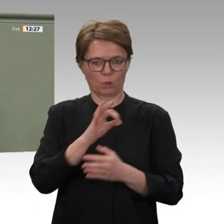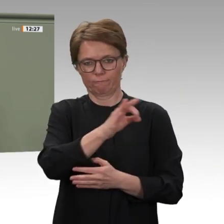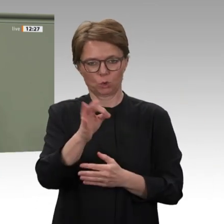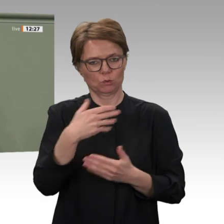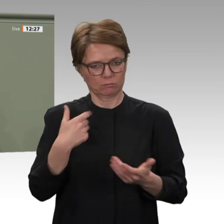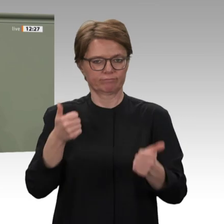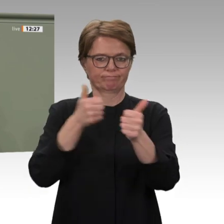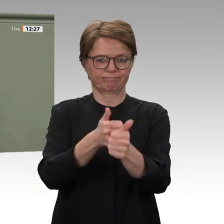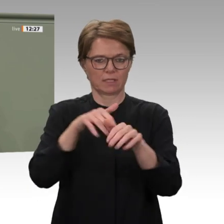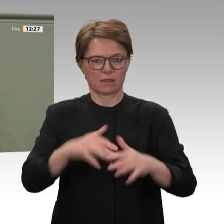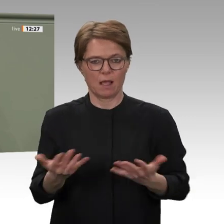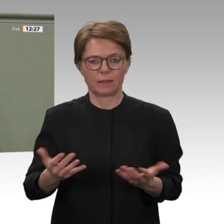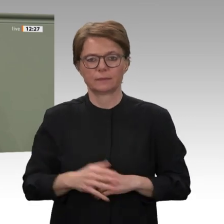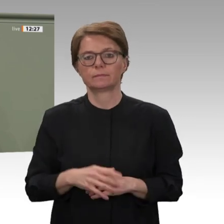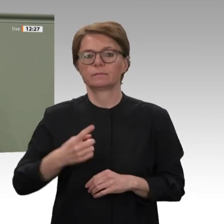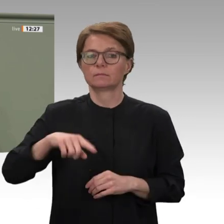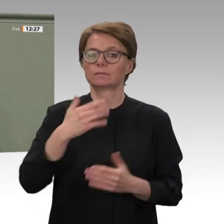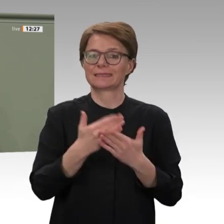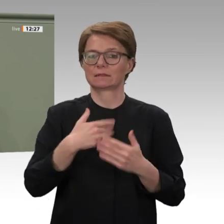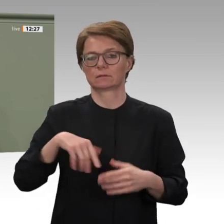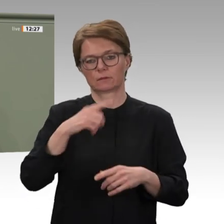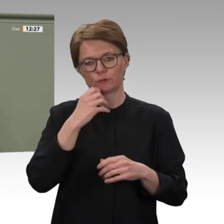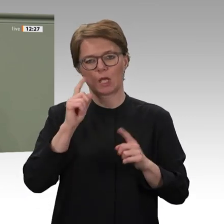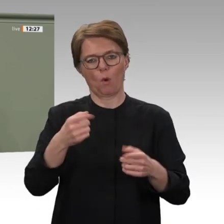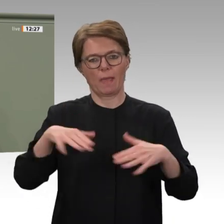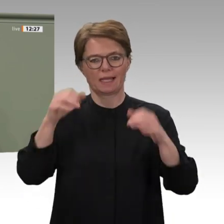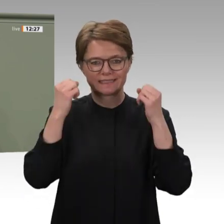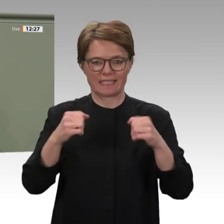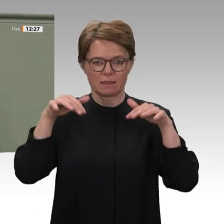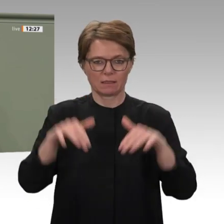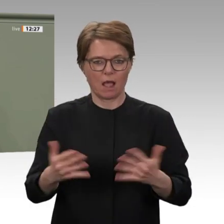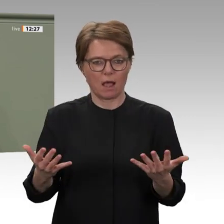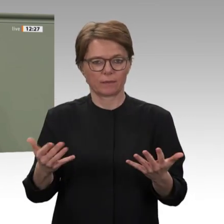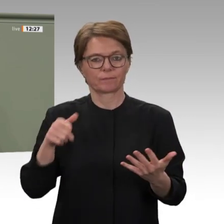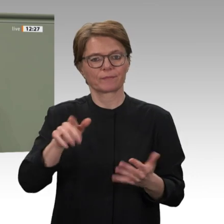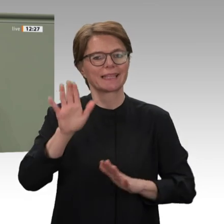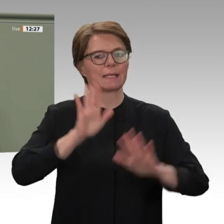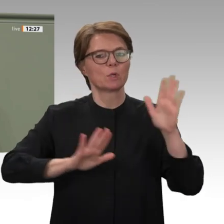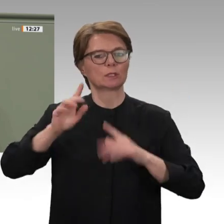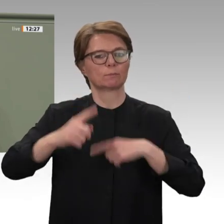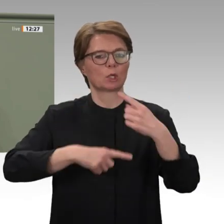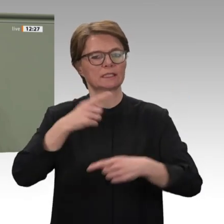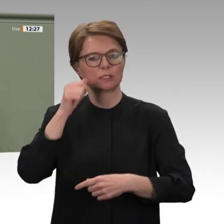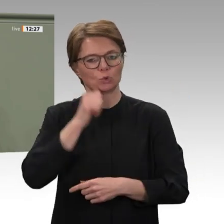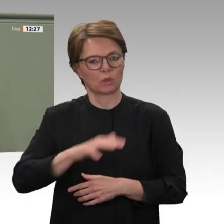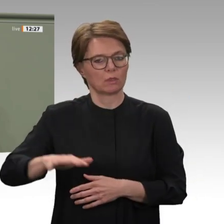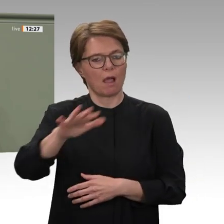in den Übergang und die Demokratie schwere Schäden nimmt. Eine dauerhafte und nachhaltige